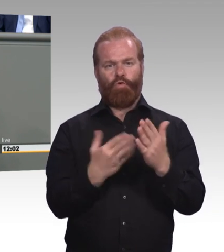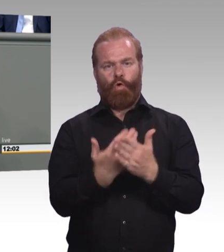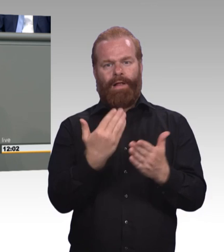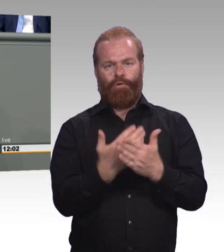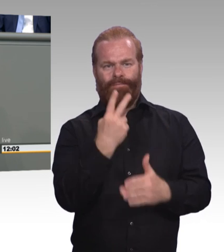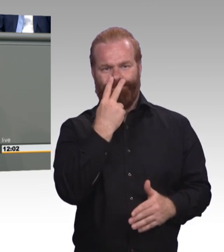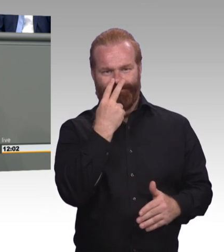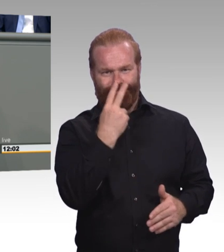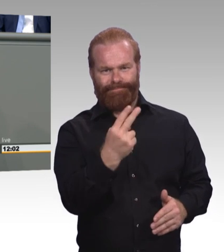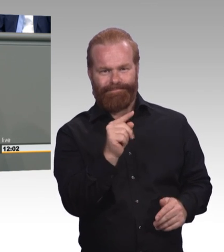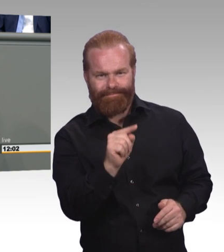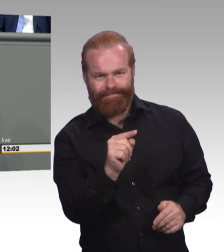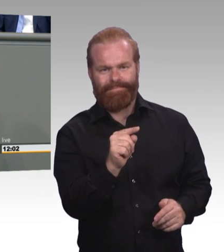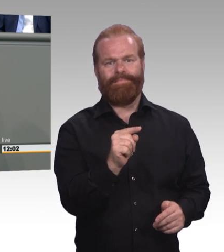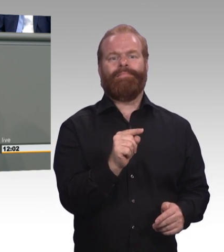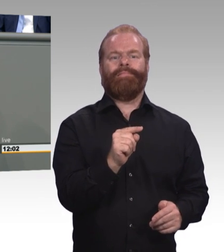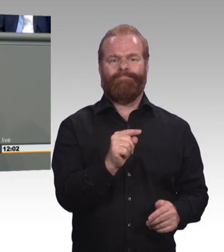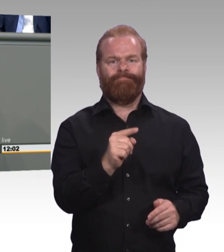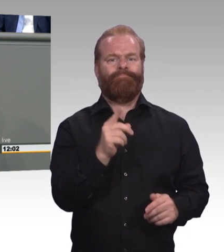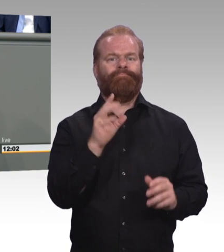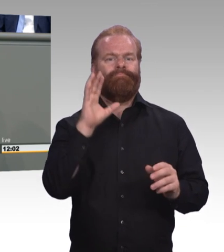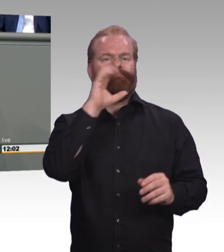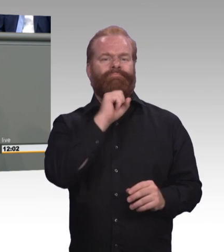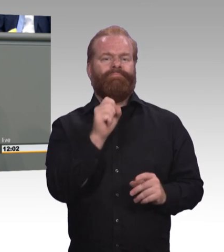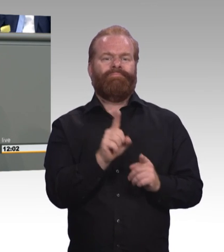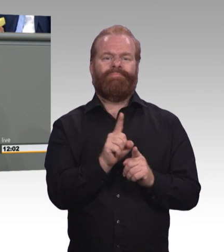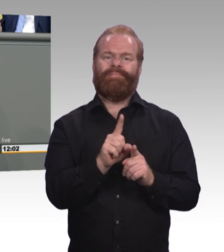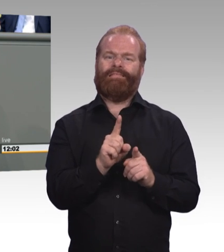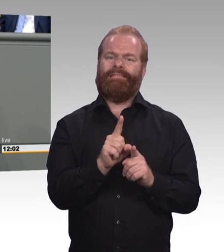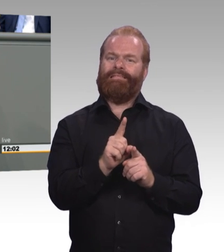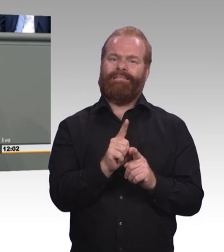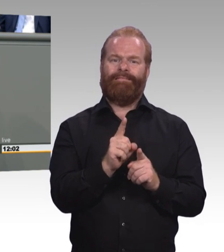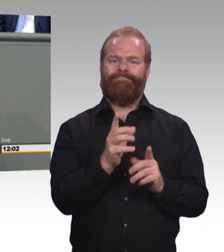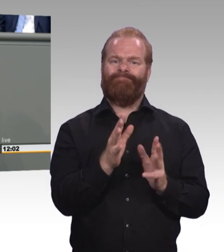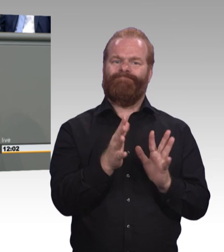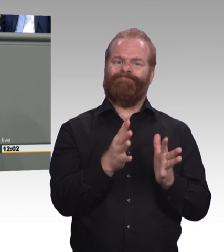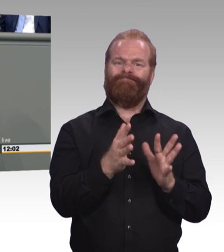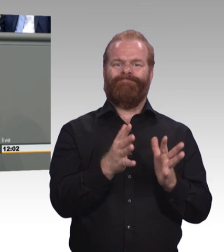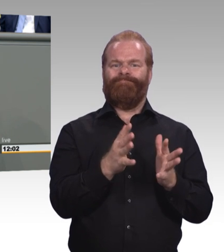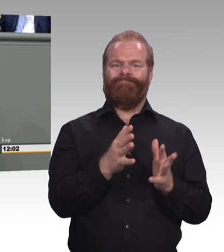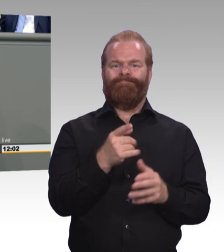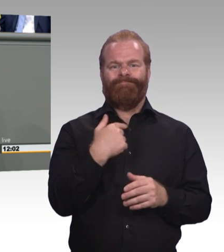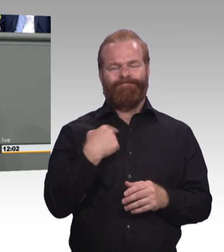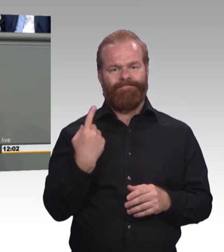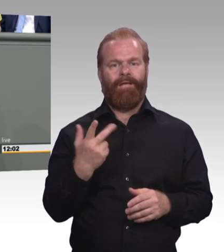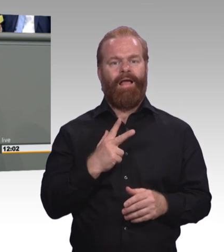Lassen Sie mich einige Punkt unserer Kritik konkretisieren. Die Mindestausbildungsvergütung, Fachkräftemangel, Stärkung